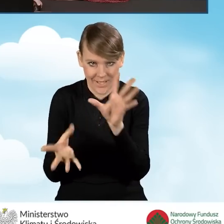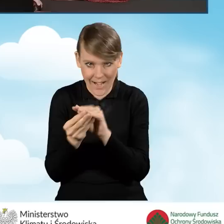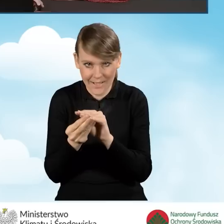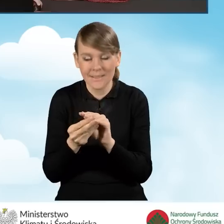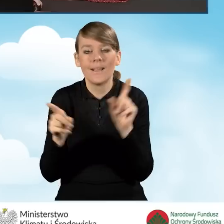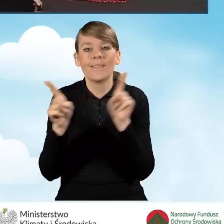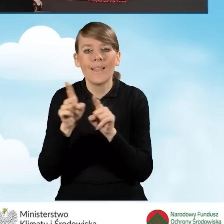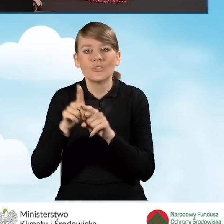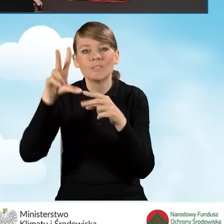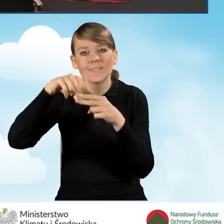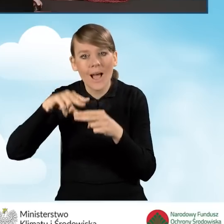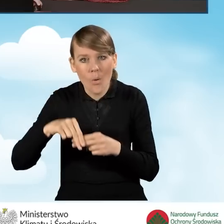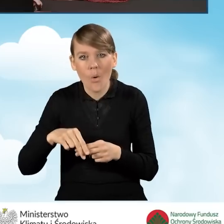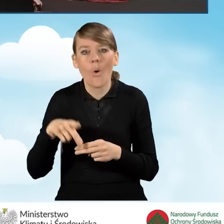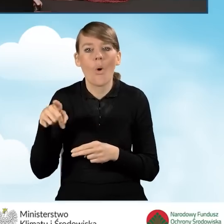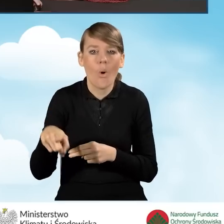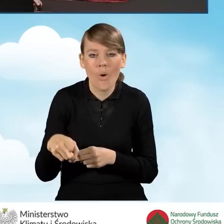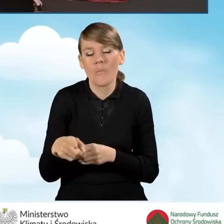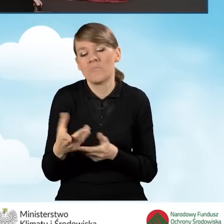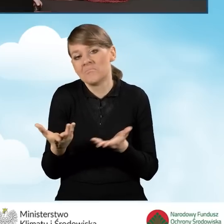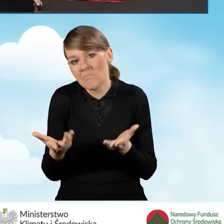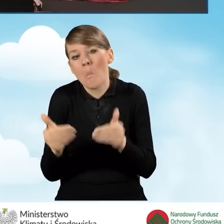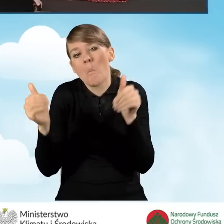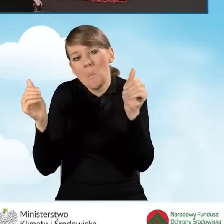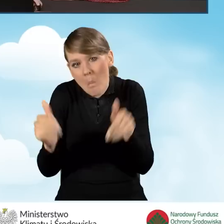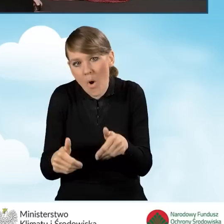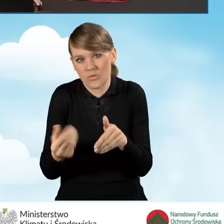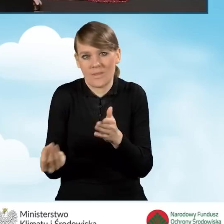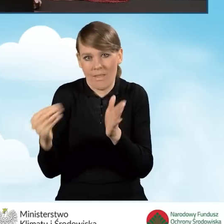a także załączniki, które do tego wniosku mogą zostać załączone.